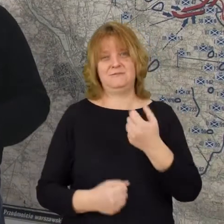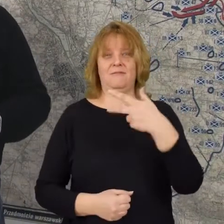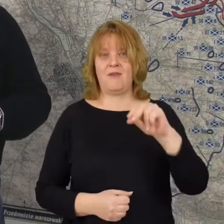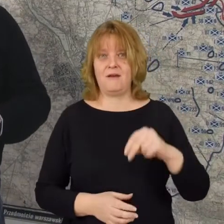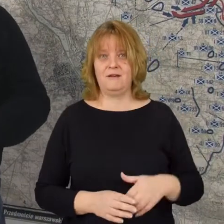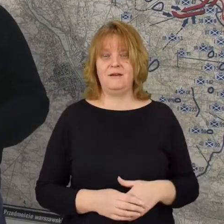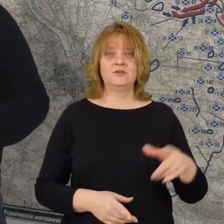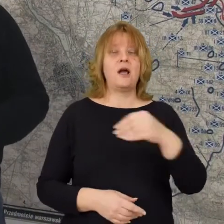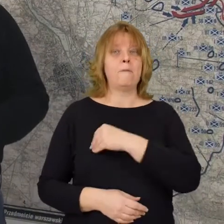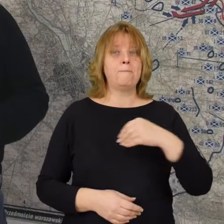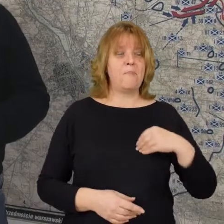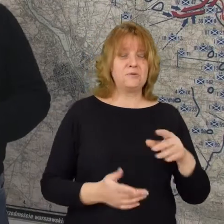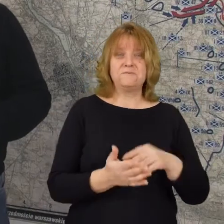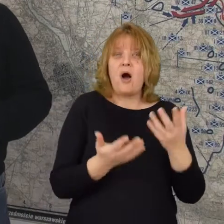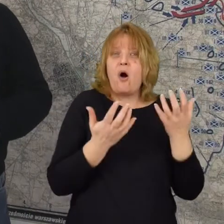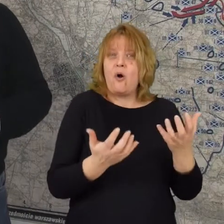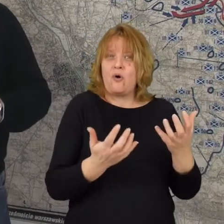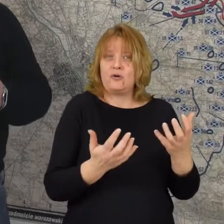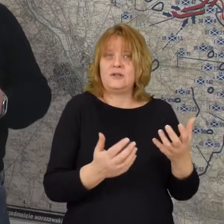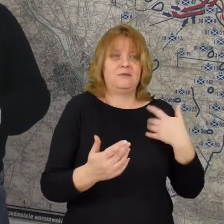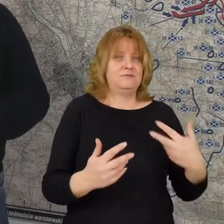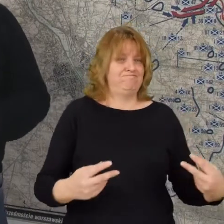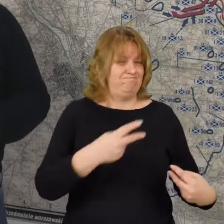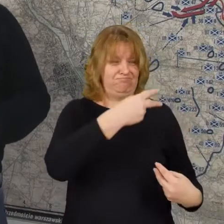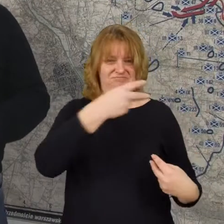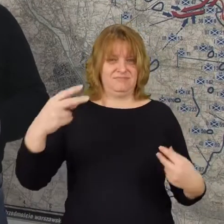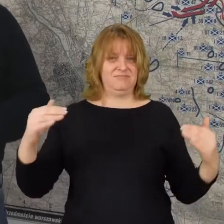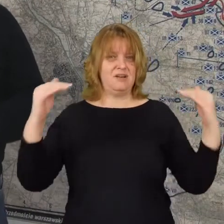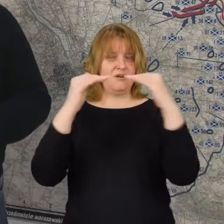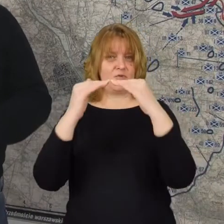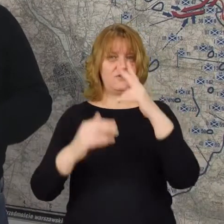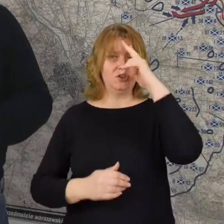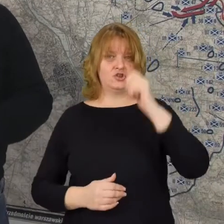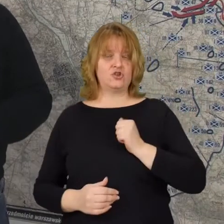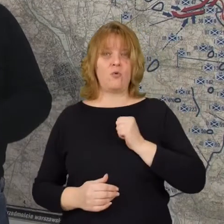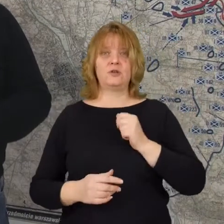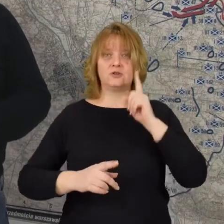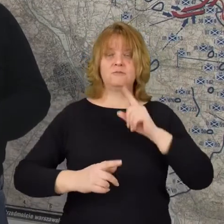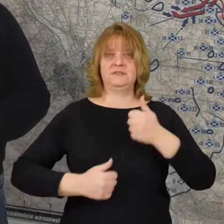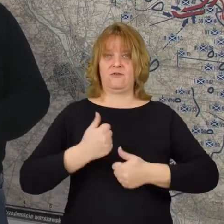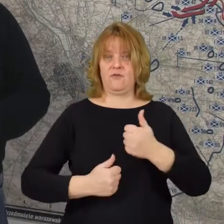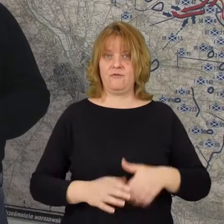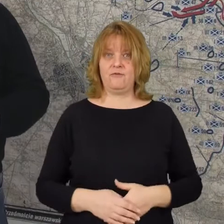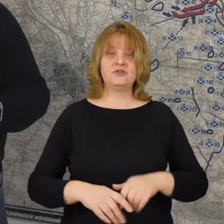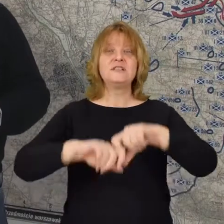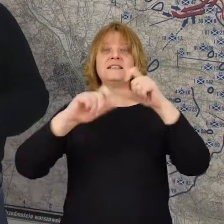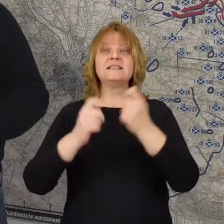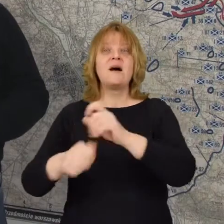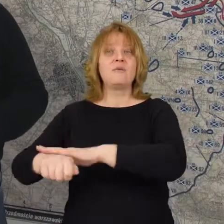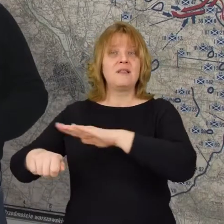że polski ochotnik jest na równi z żołnierzem frontowym że cały naród